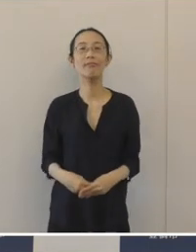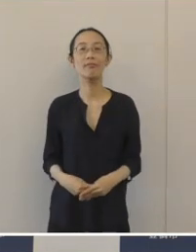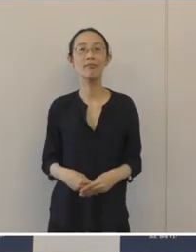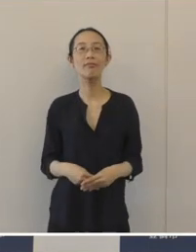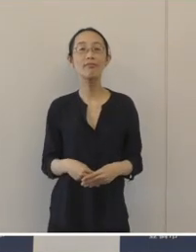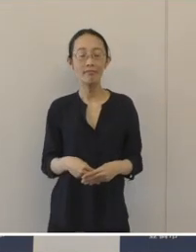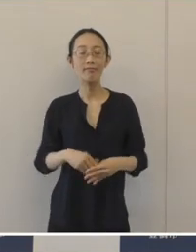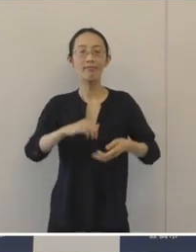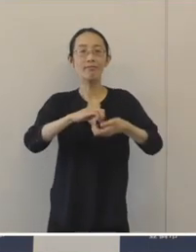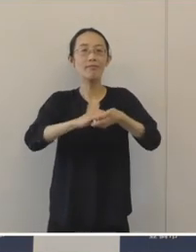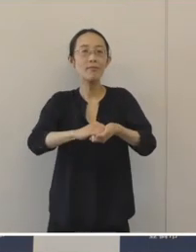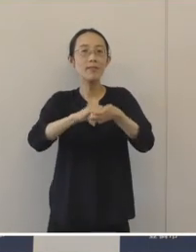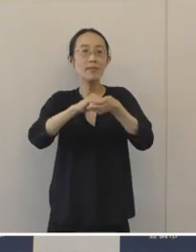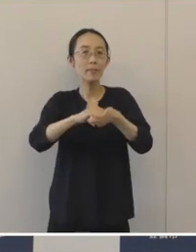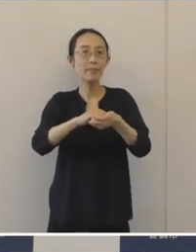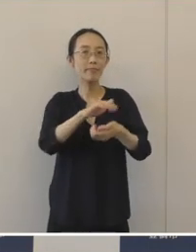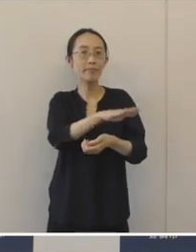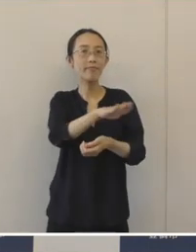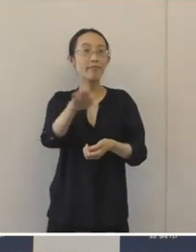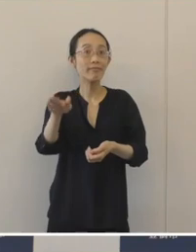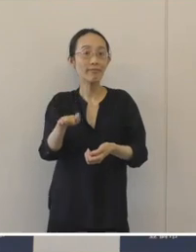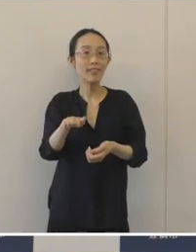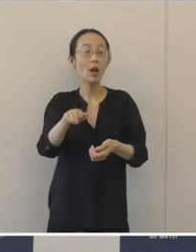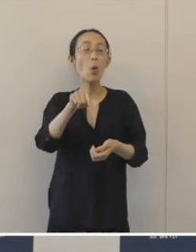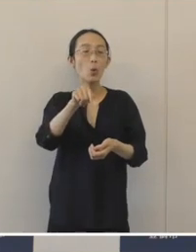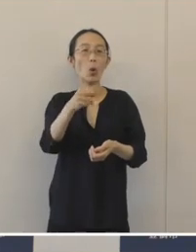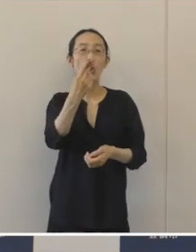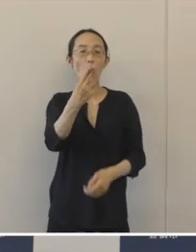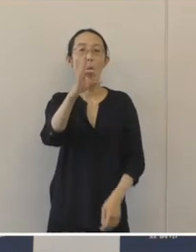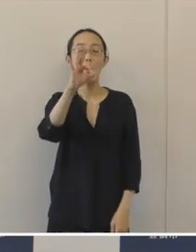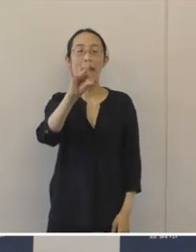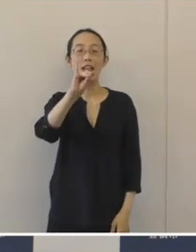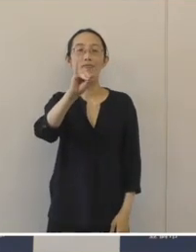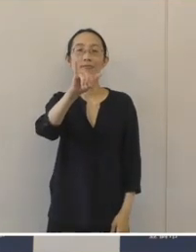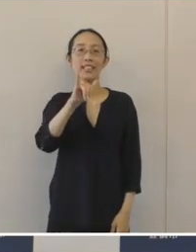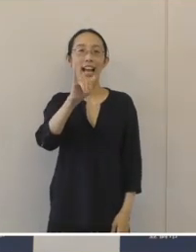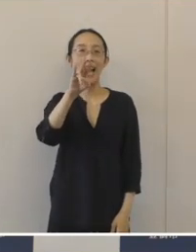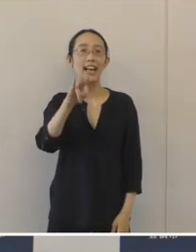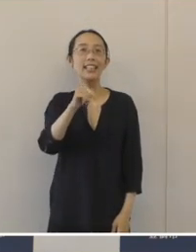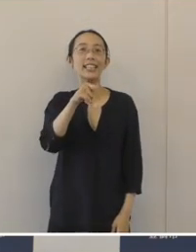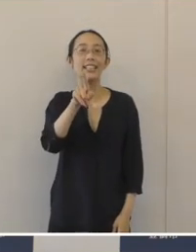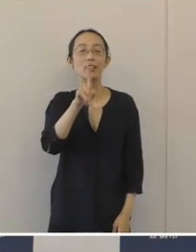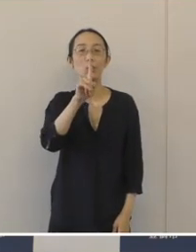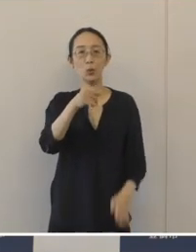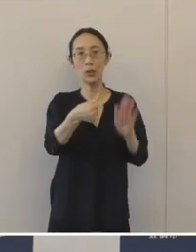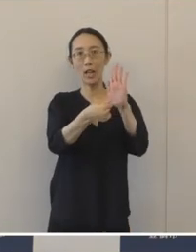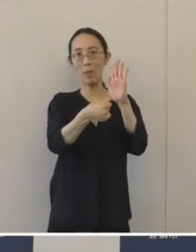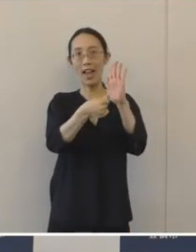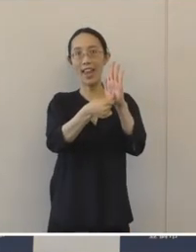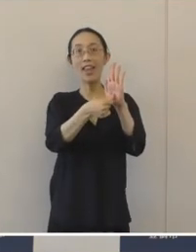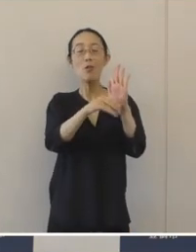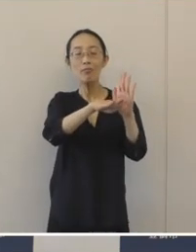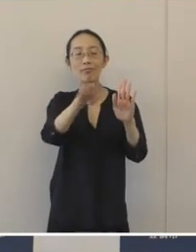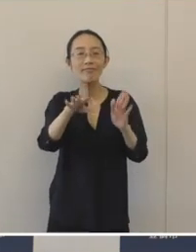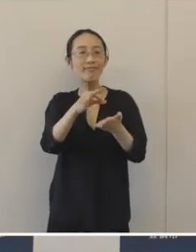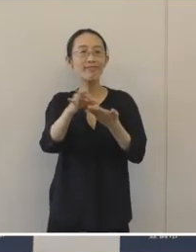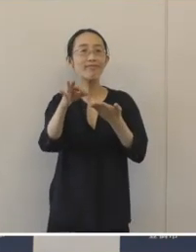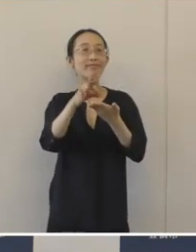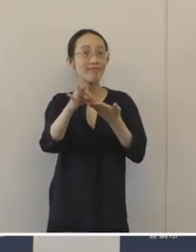ぜひこれからは、「とめちゃりん」という愛称を市民の皆さんに使っていただいて、